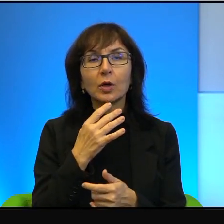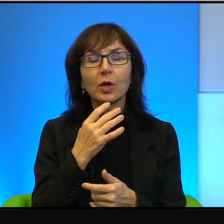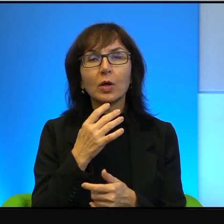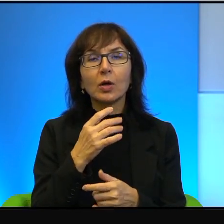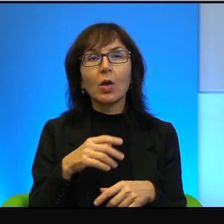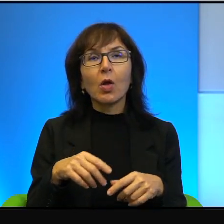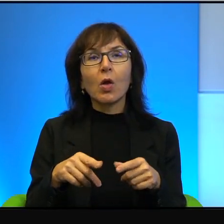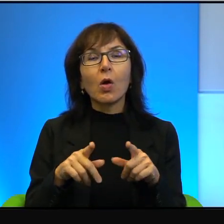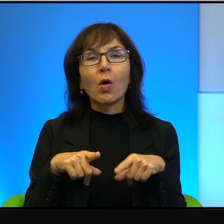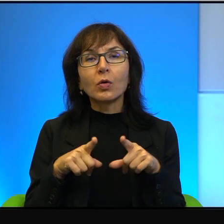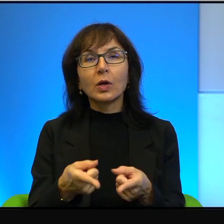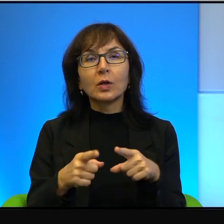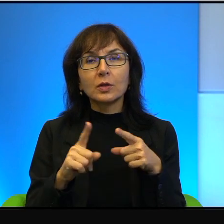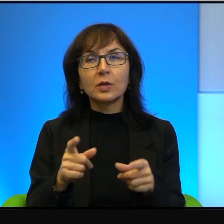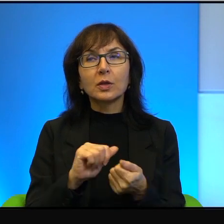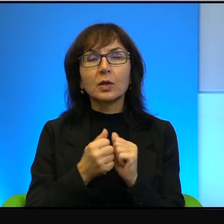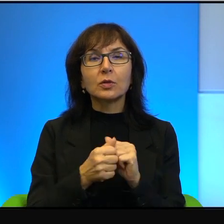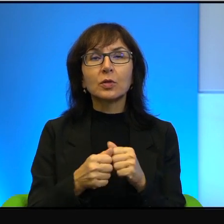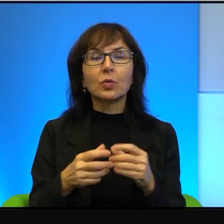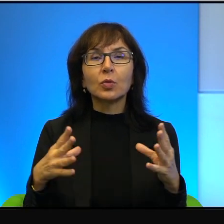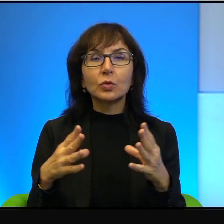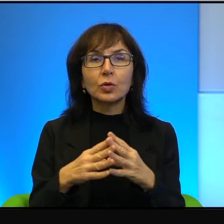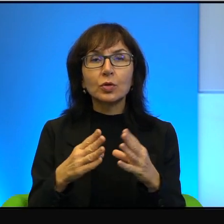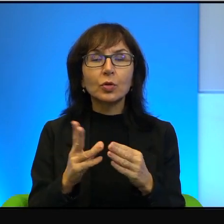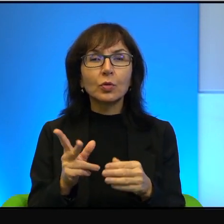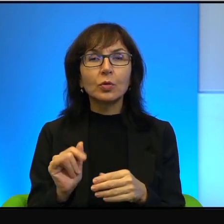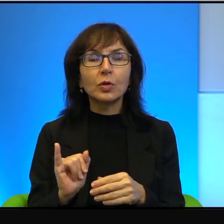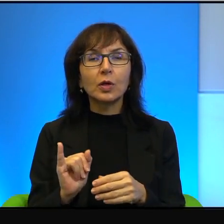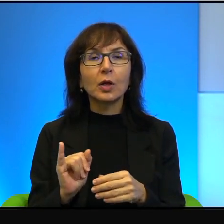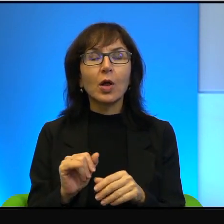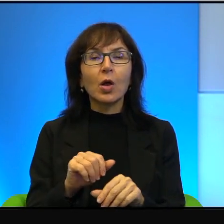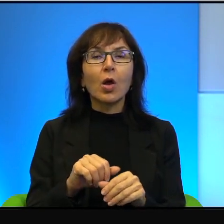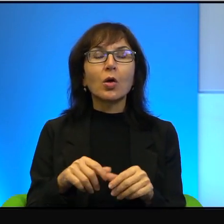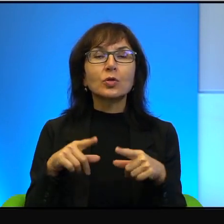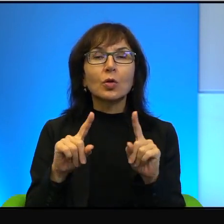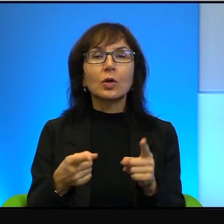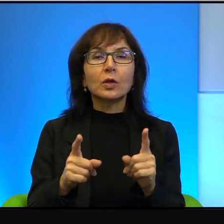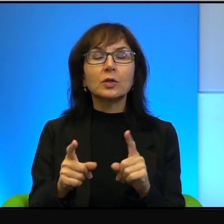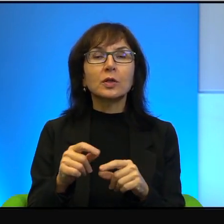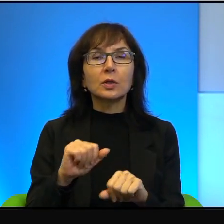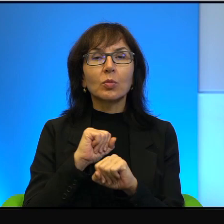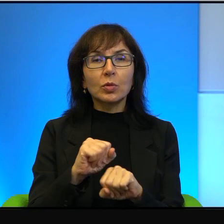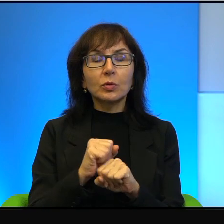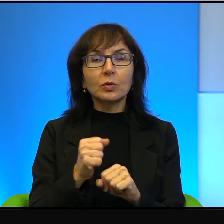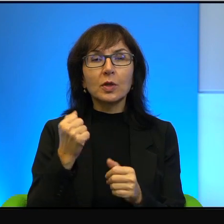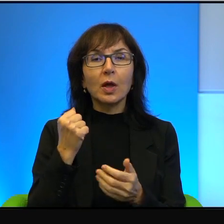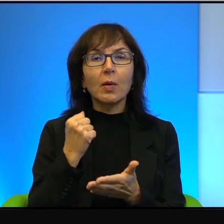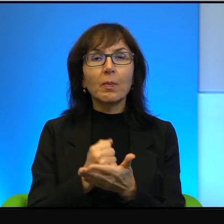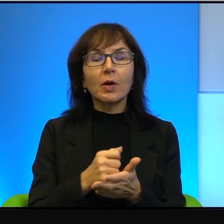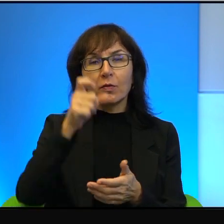a tych są dziesiątki, że to jest organizacja broniąca praw człowieka, to wiadomo o co chodzi. To jest organizacja broniąca praw